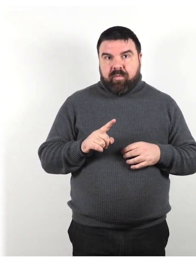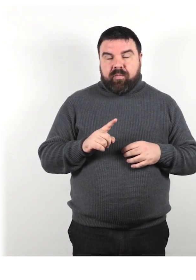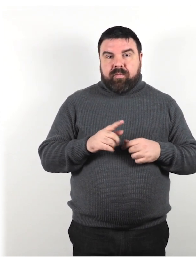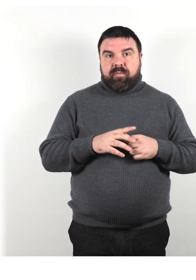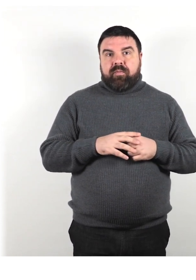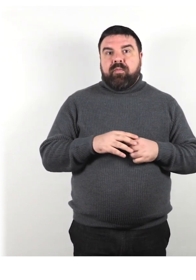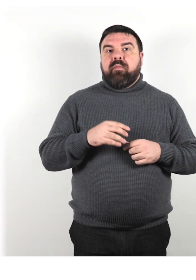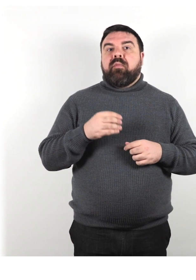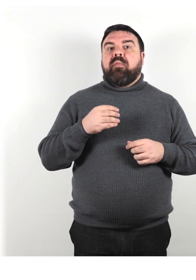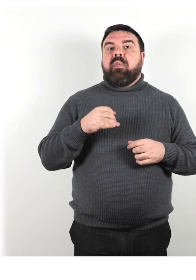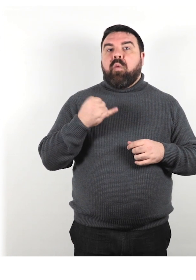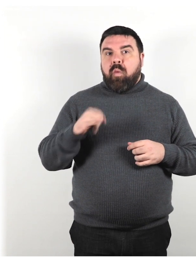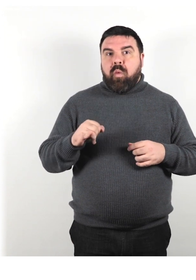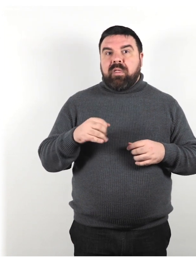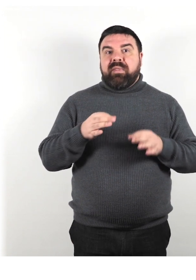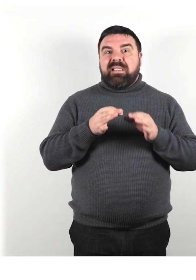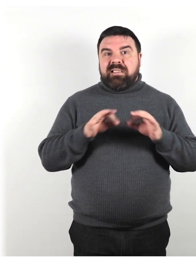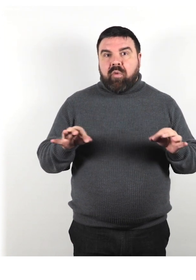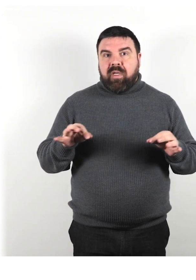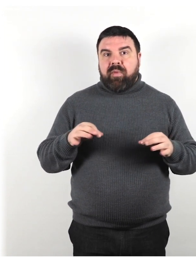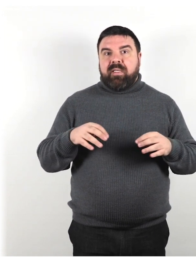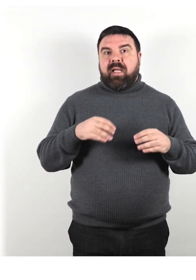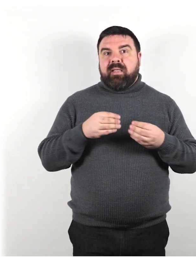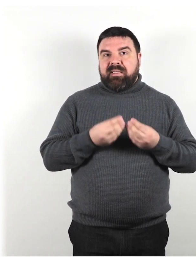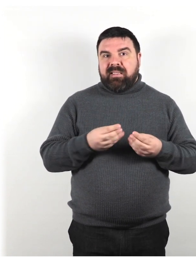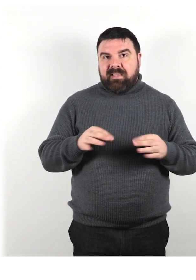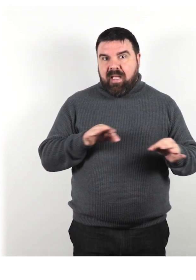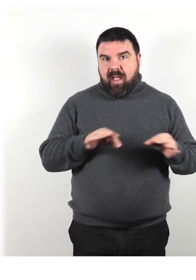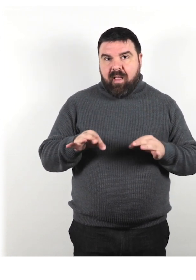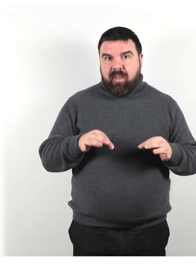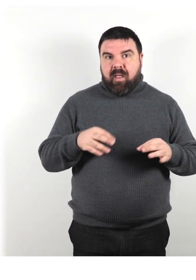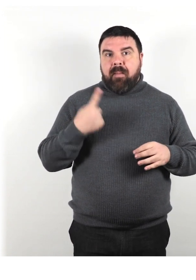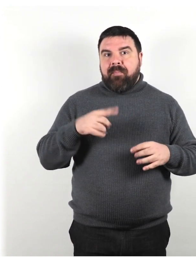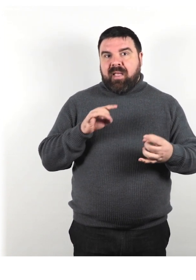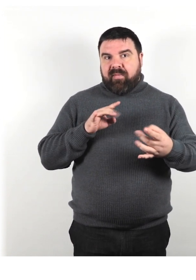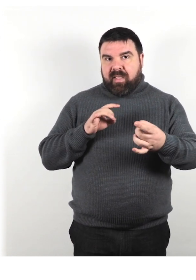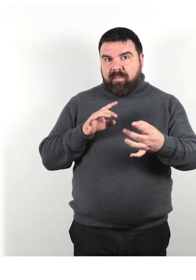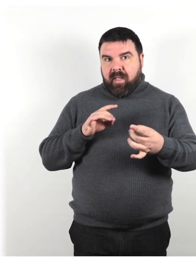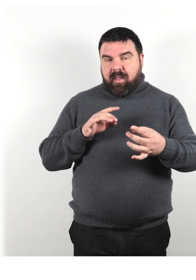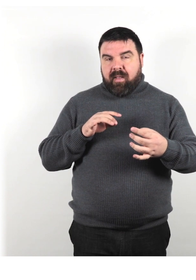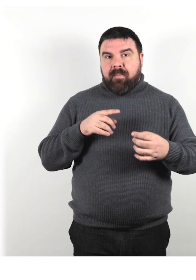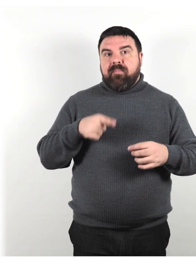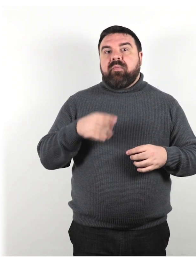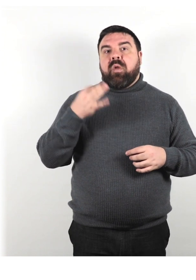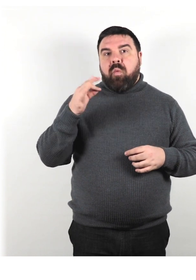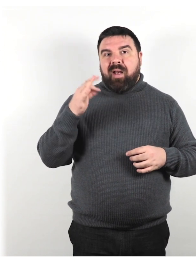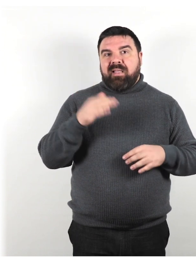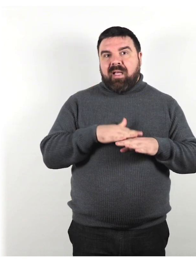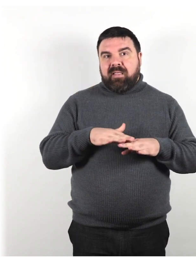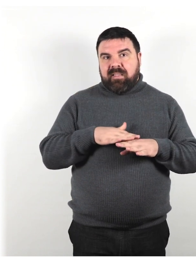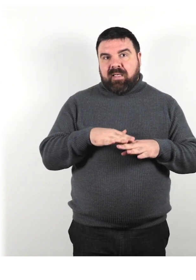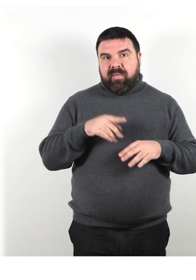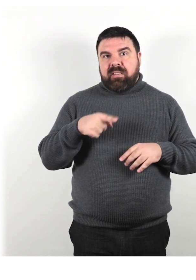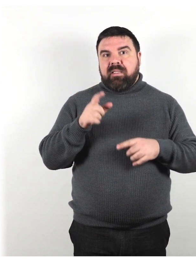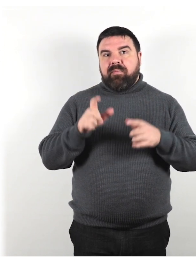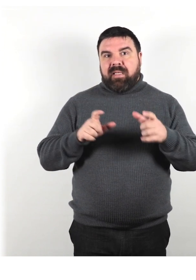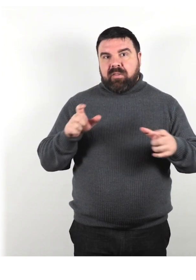Per ultimo, disponibilità di un sistema per fornire feedback sulla qualità dei servizi per le persone con disabilità.